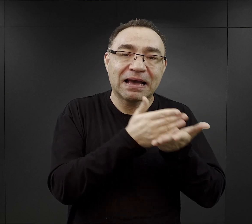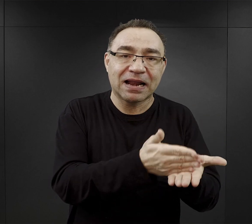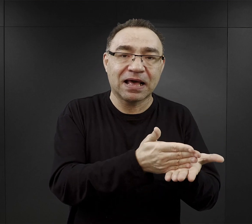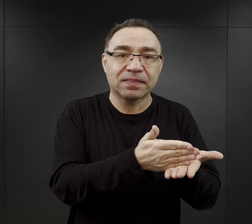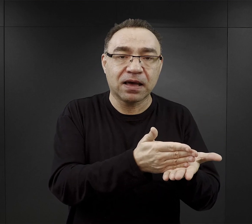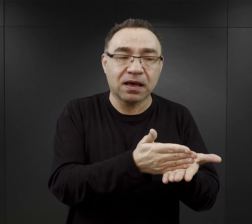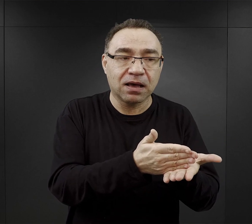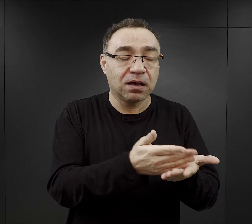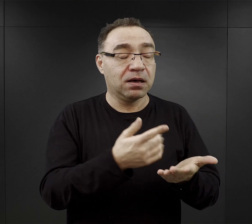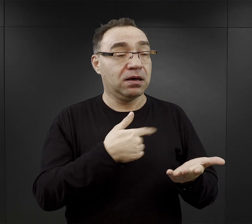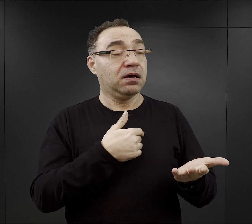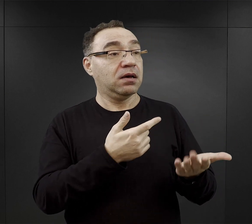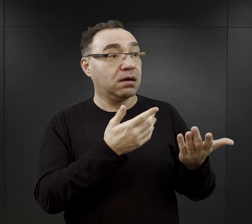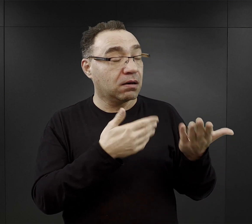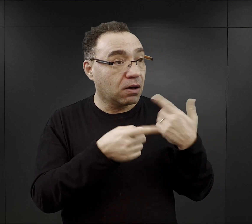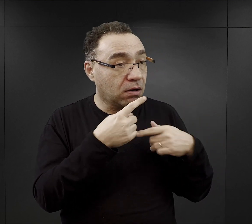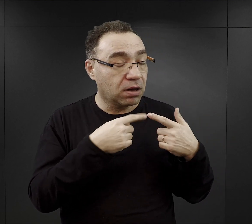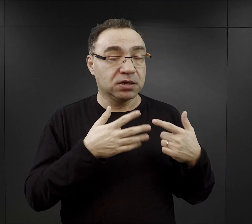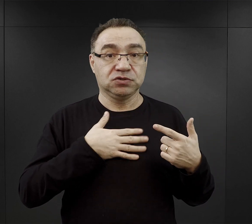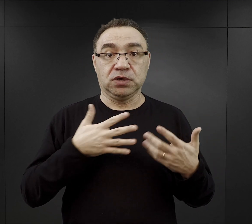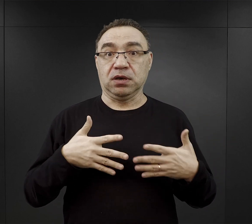To dodawało otuchy tym ludziom.